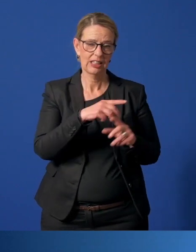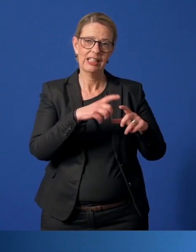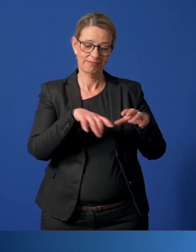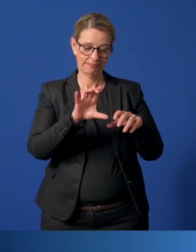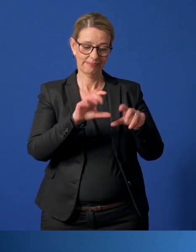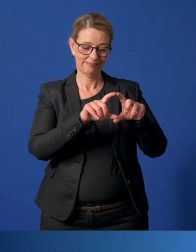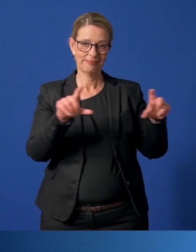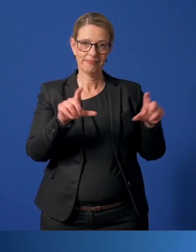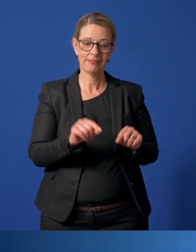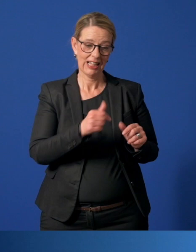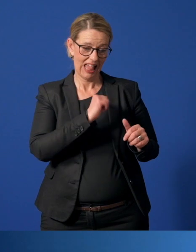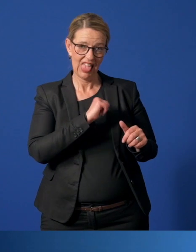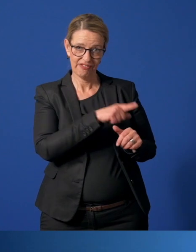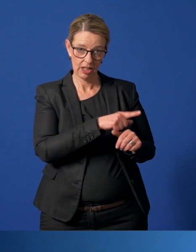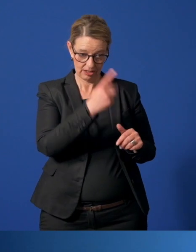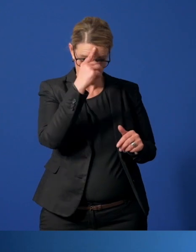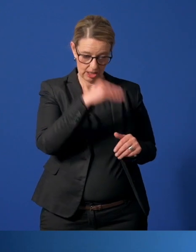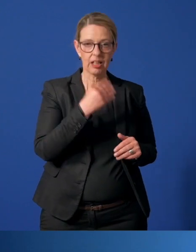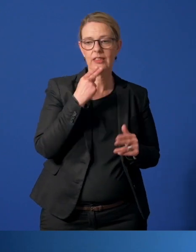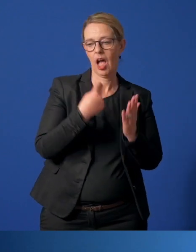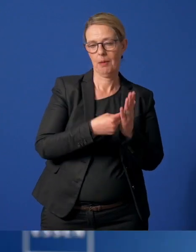ihre registrierten und vermittelten Helfer per Mail benennen.